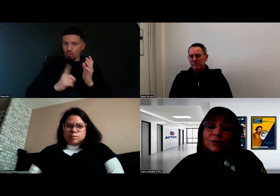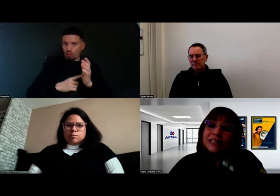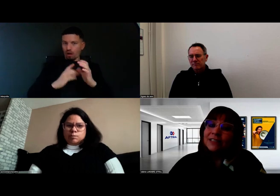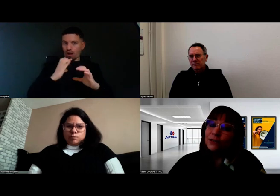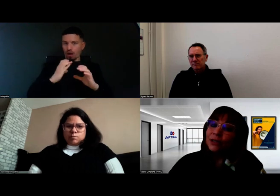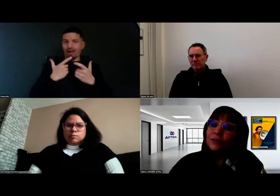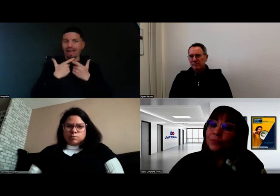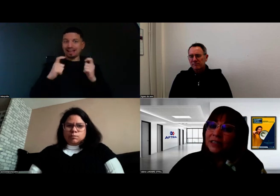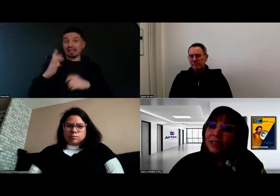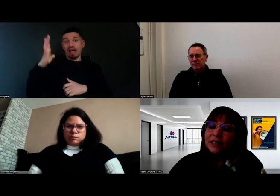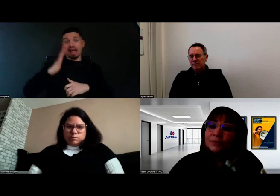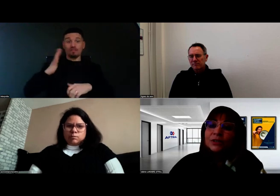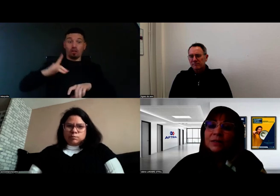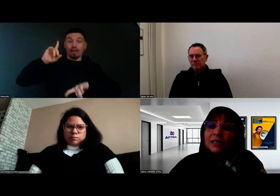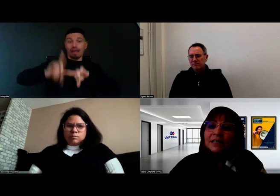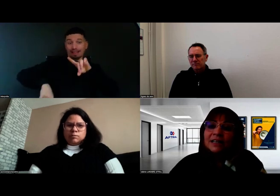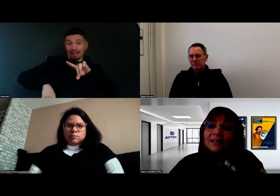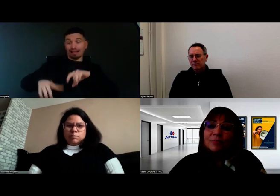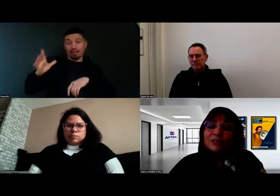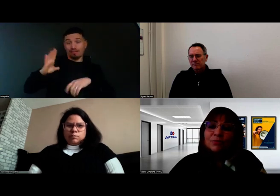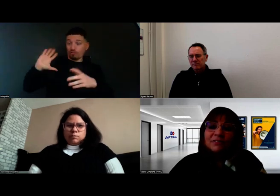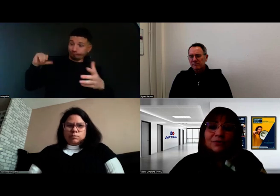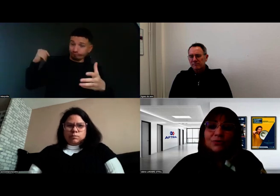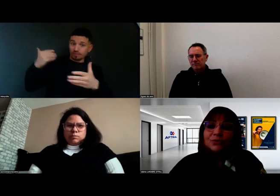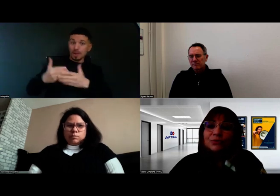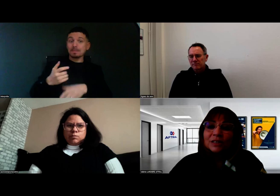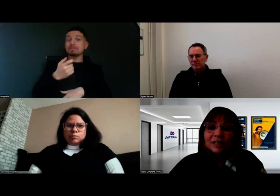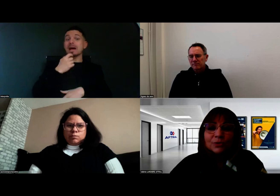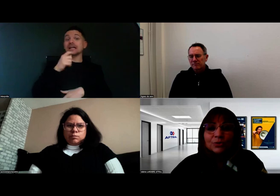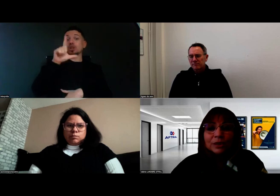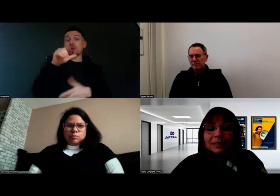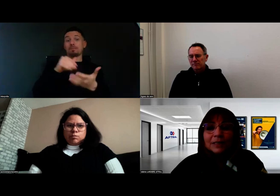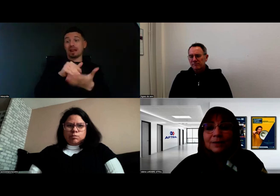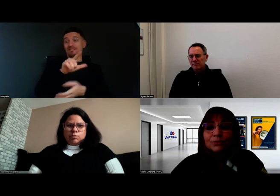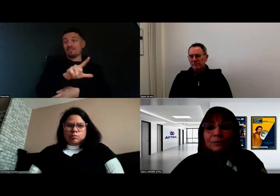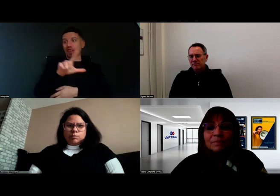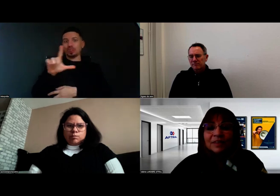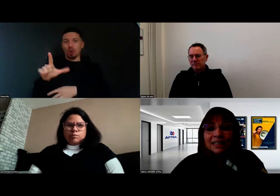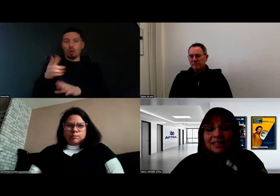alors que c'était encore incompatible et impossible avant mars 2022. Donc on est vraiment sur les débuts.